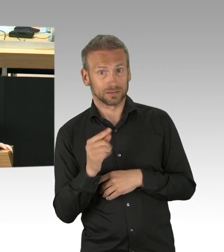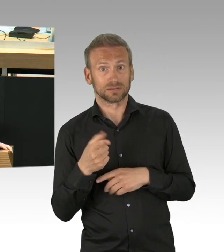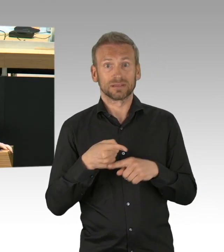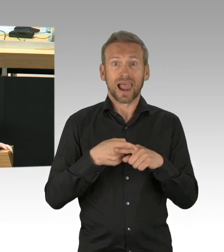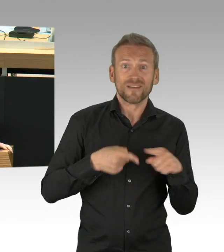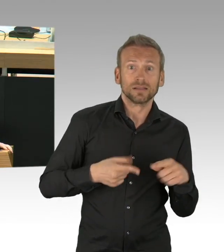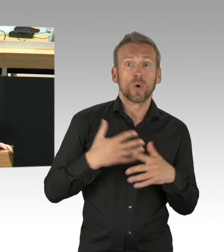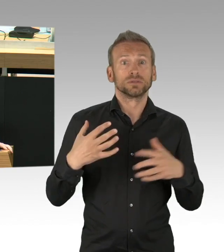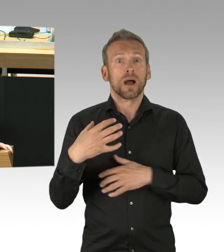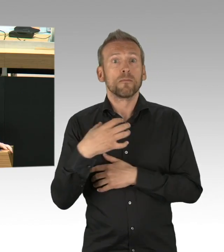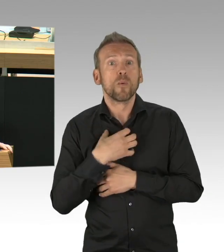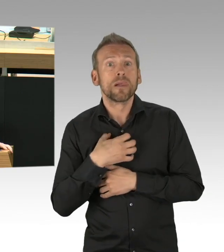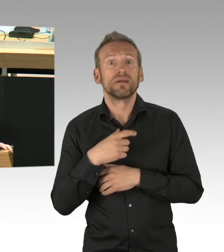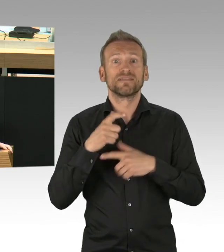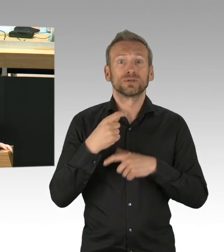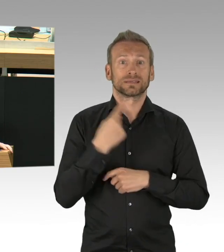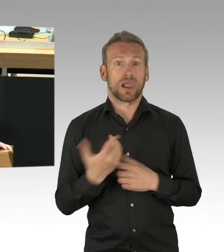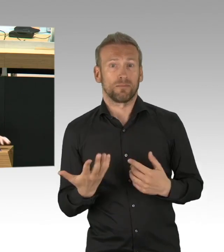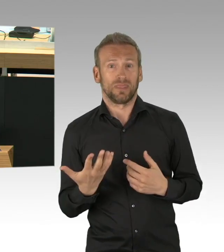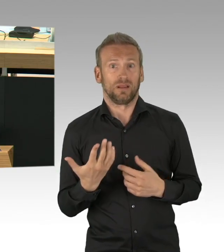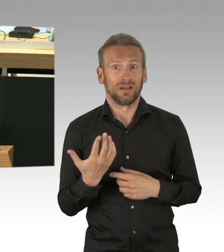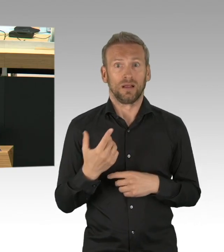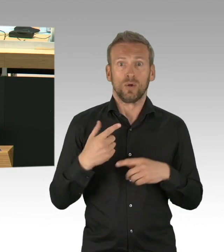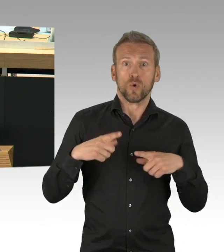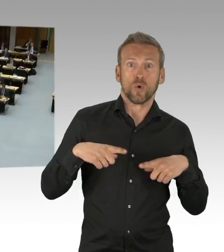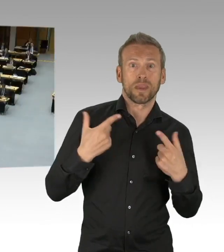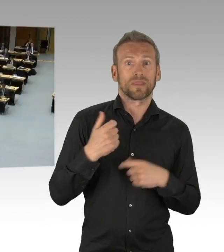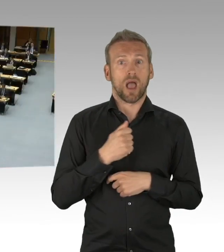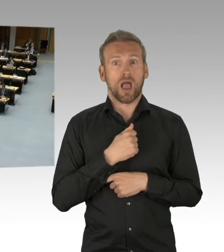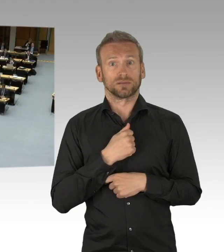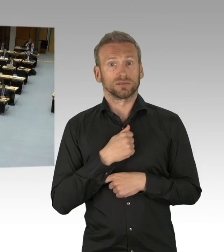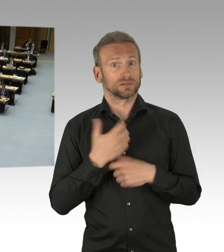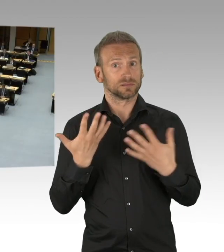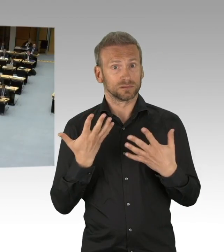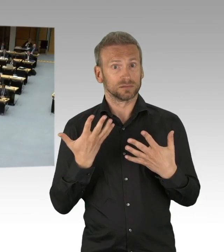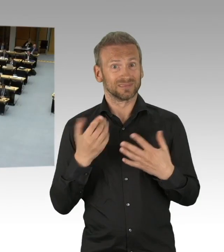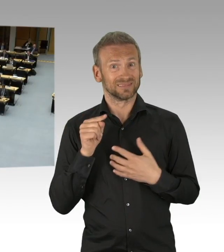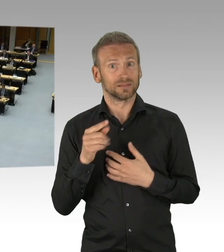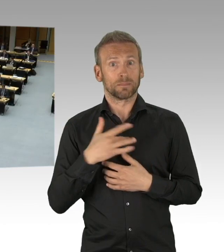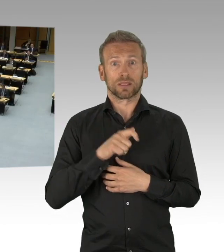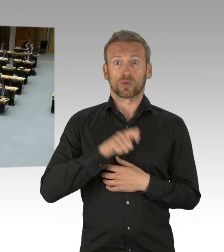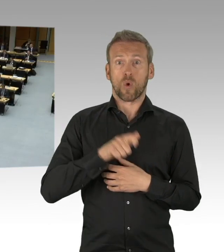Eltern im Spagat (Beifall)